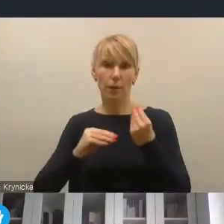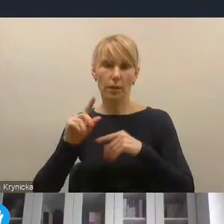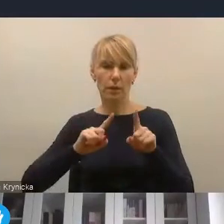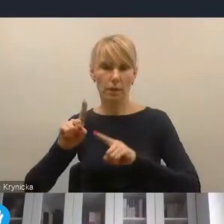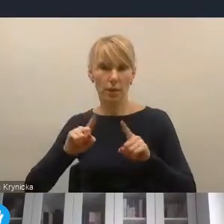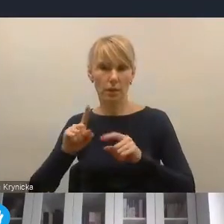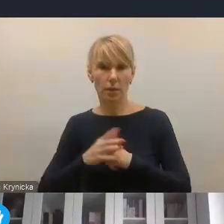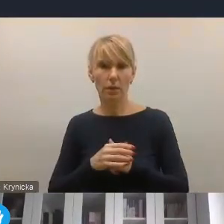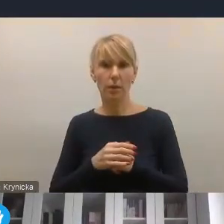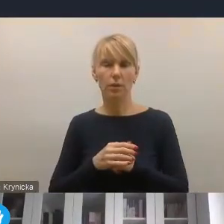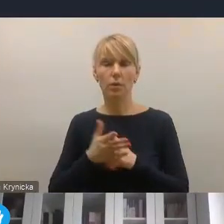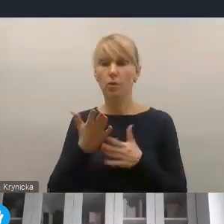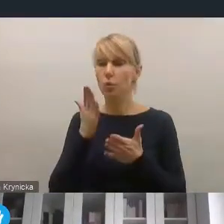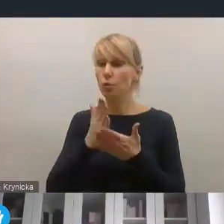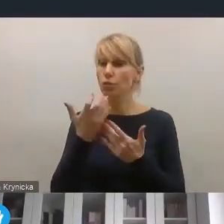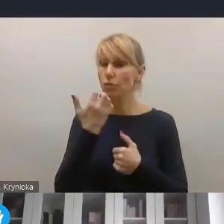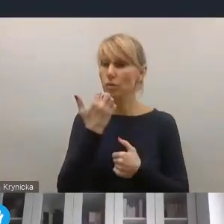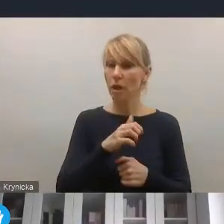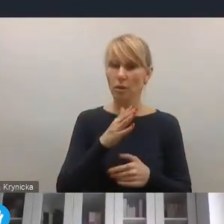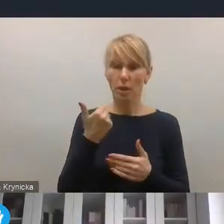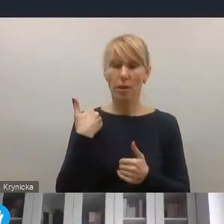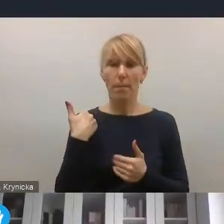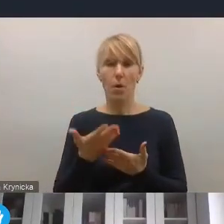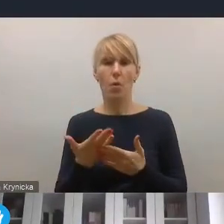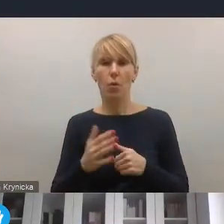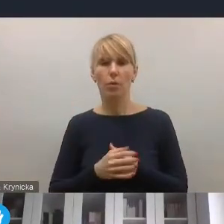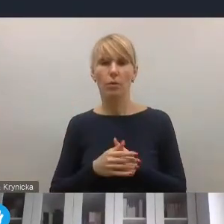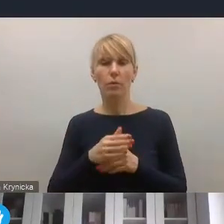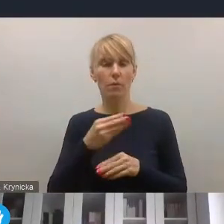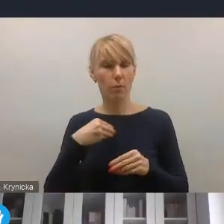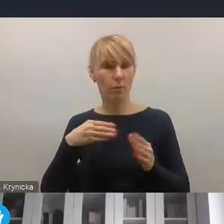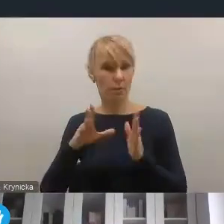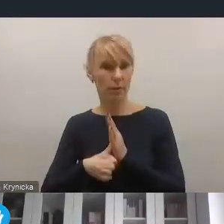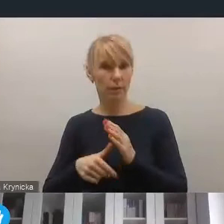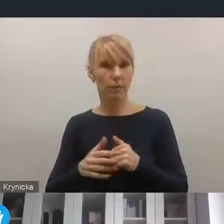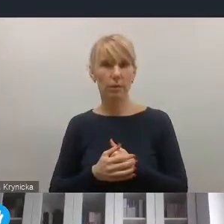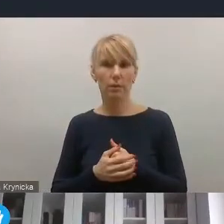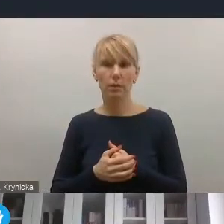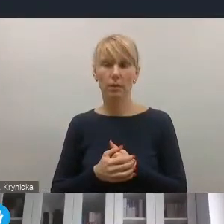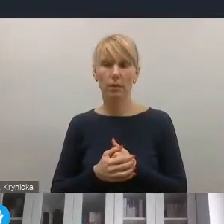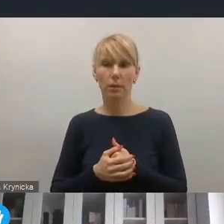niż to, co dotychczas obejmowały procesy rewitalizacji polskich miast. Dzisiaj, myślę jest koniecznością uwzględnienia zmian